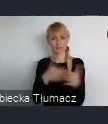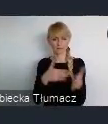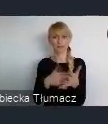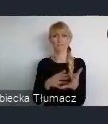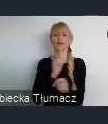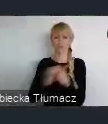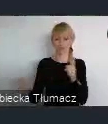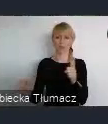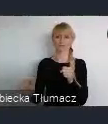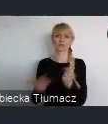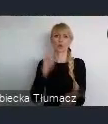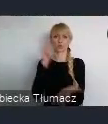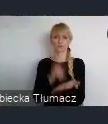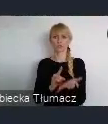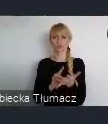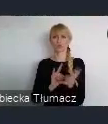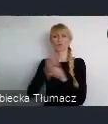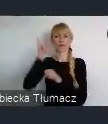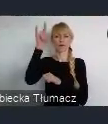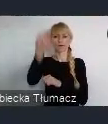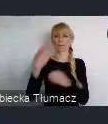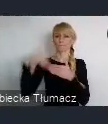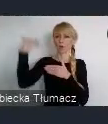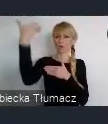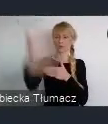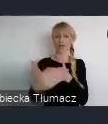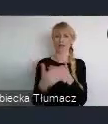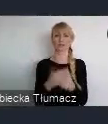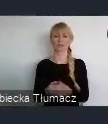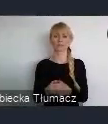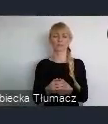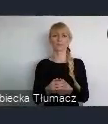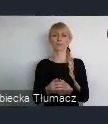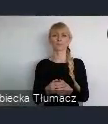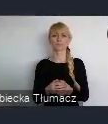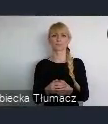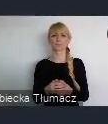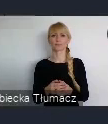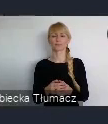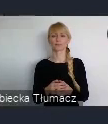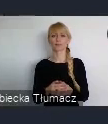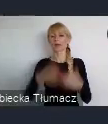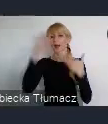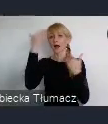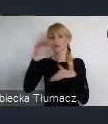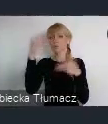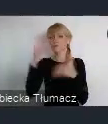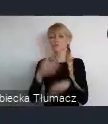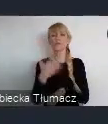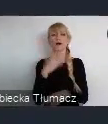czy ponad kontynentalnej. Ważnym elementem w Katowicach, to oczywiście jest potencjał ludzki.